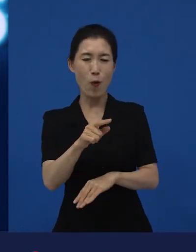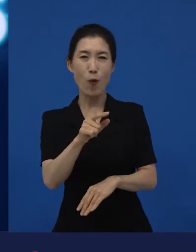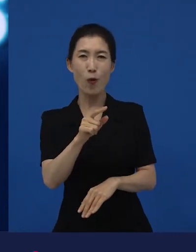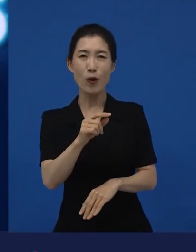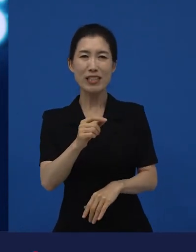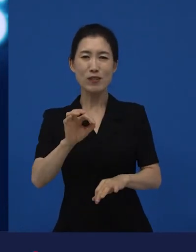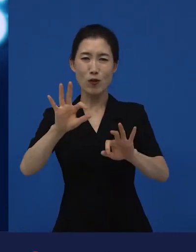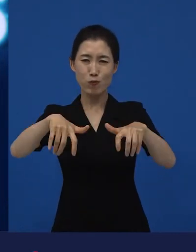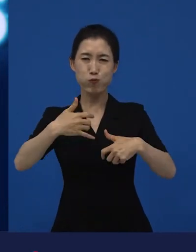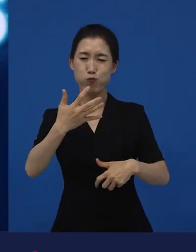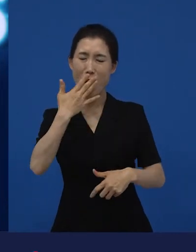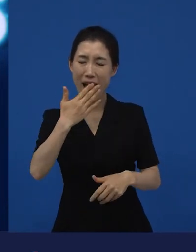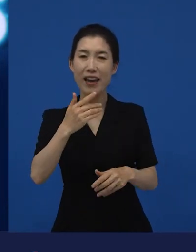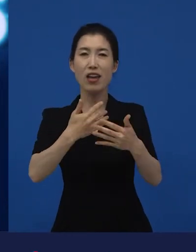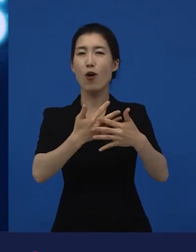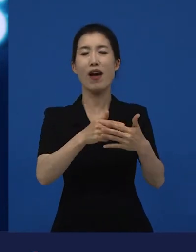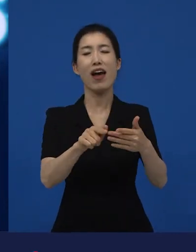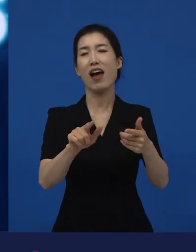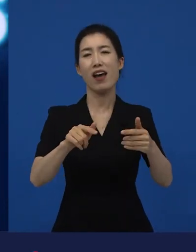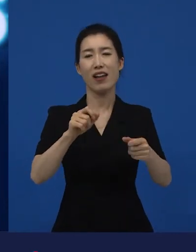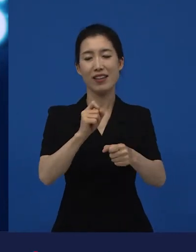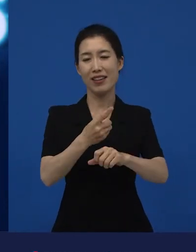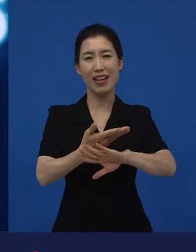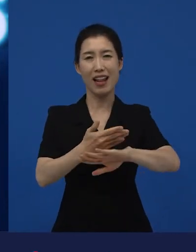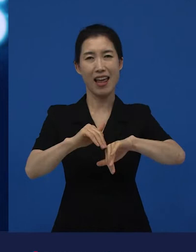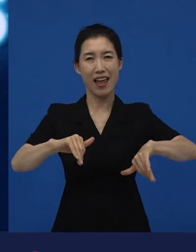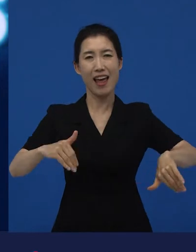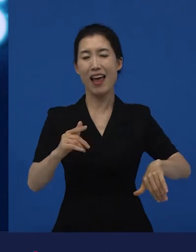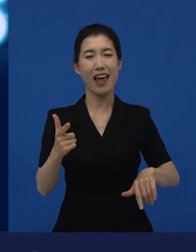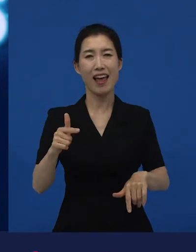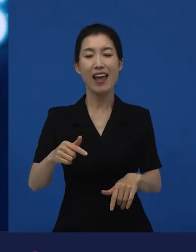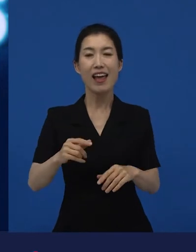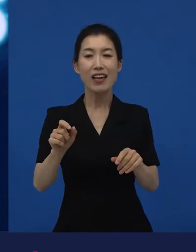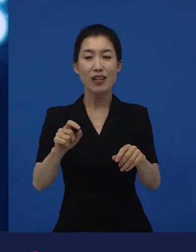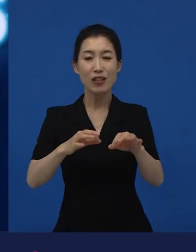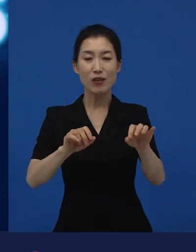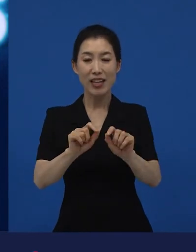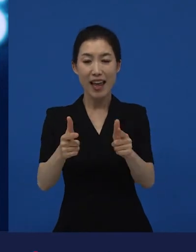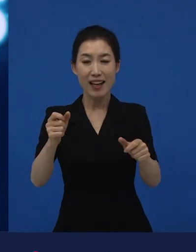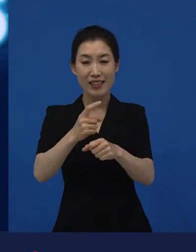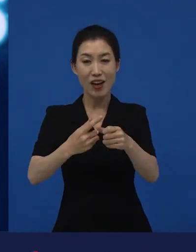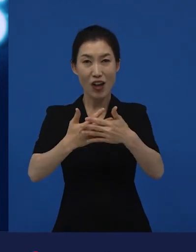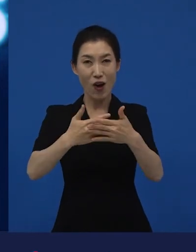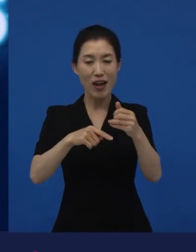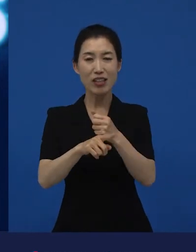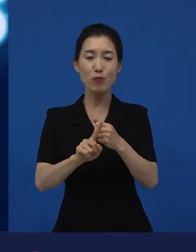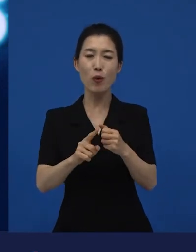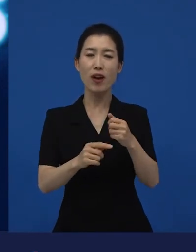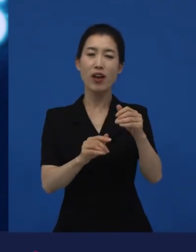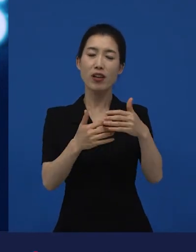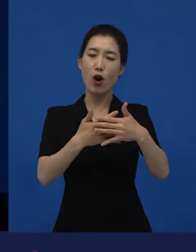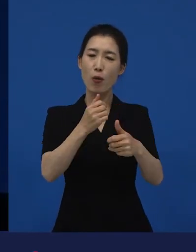‘내가 하고 싶은 이야기가 있는데 이걸 사람들이 봐 줄까?’라고 생각하는 영화들이 대부분 만들어지고 있습니다.